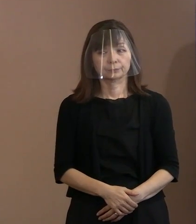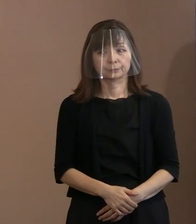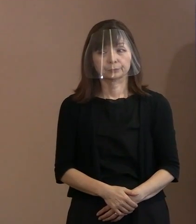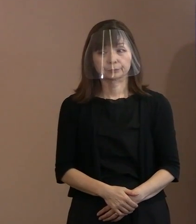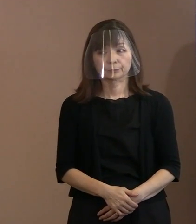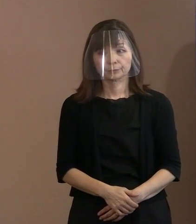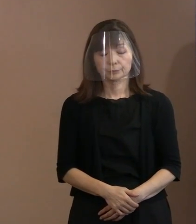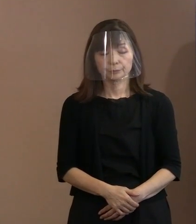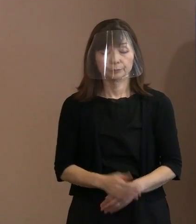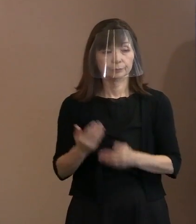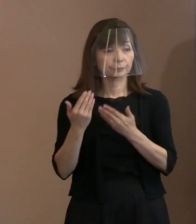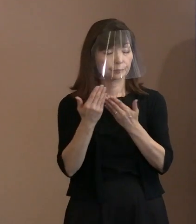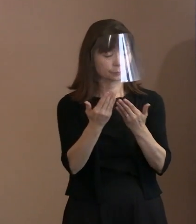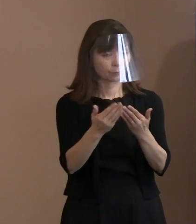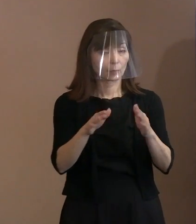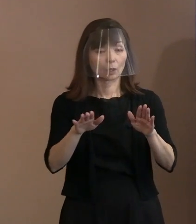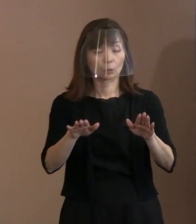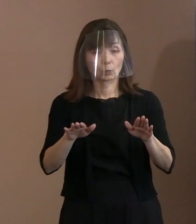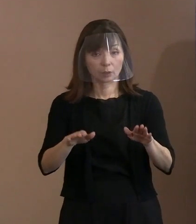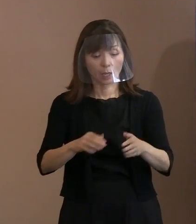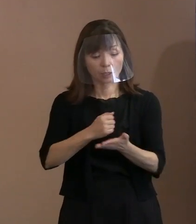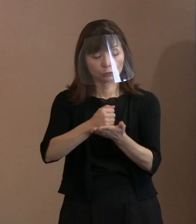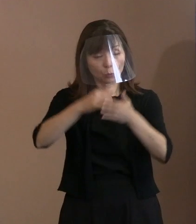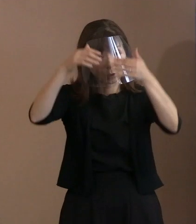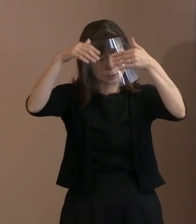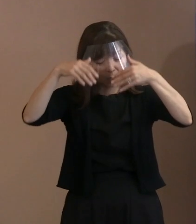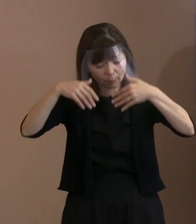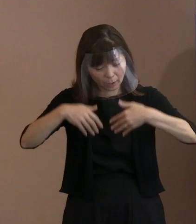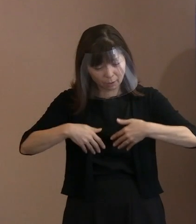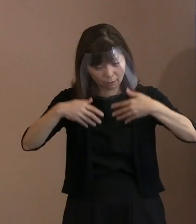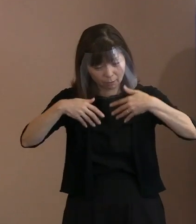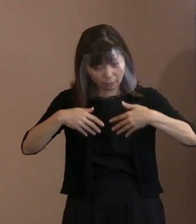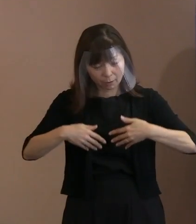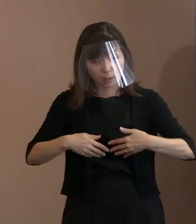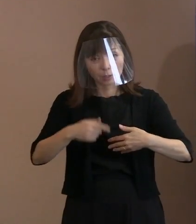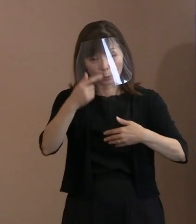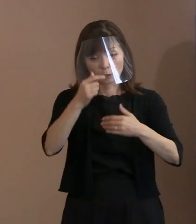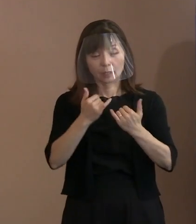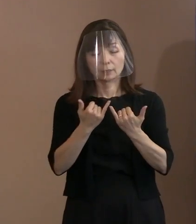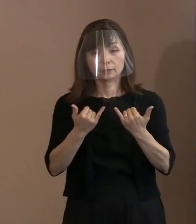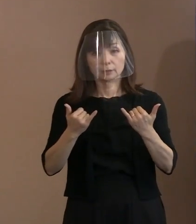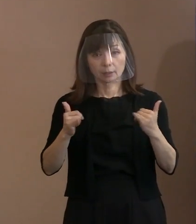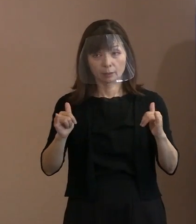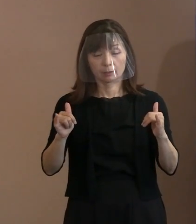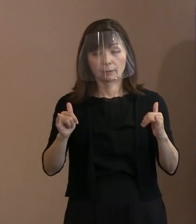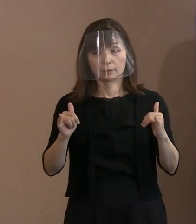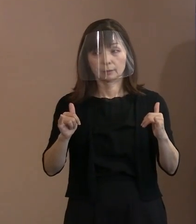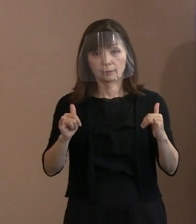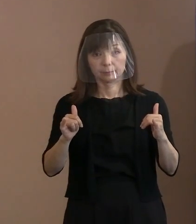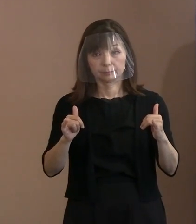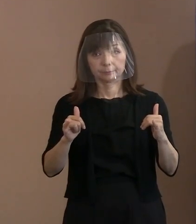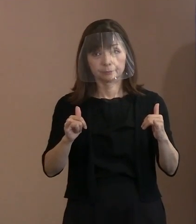(記者)今回ですね､黒い雨の被害者の 新たな申請というか､高裁判決を受けて､